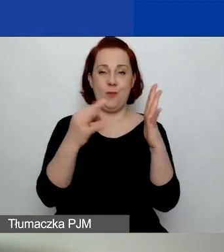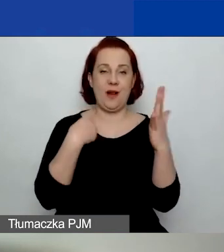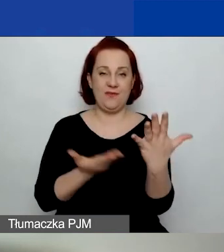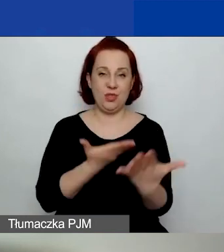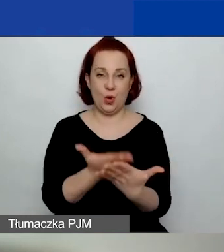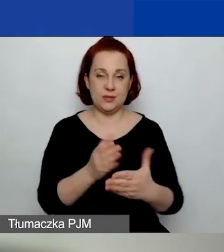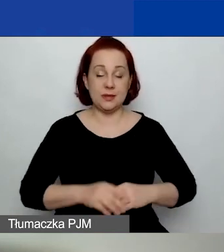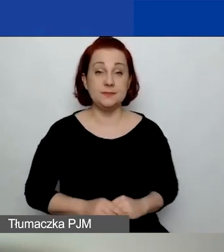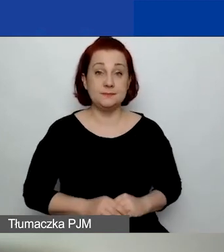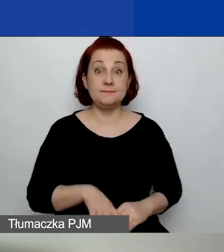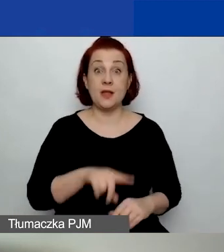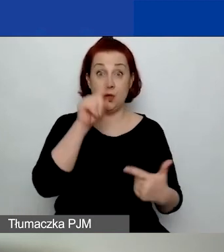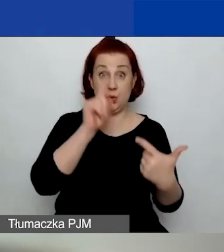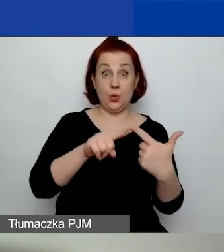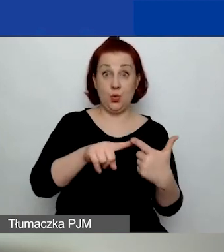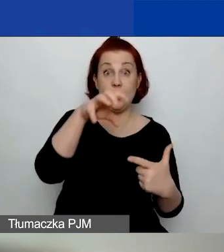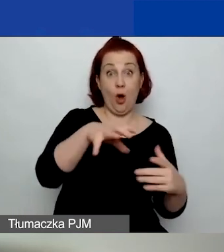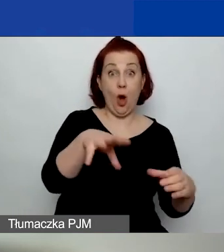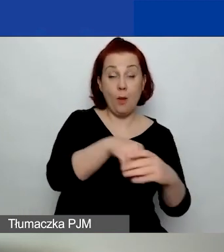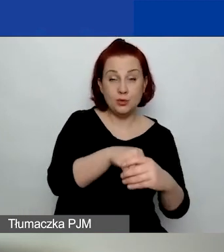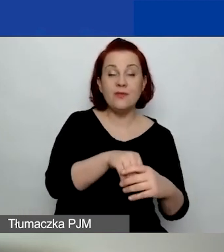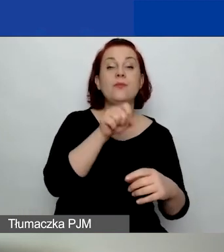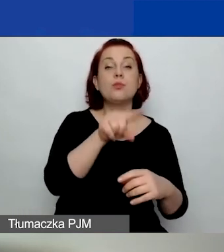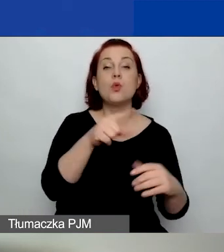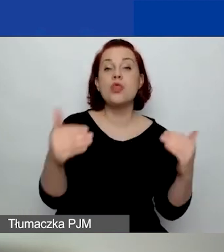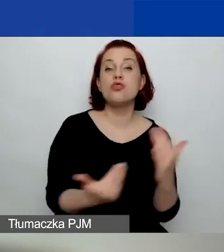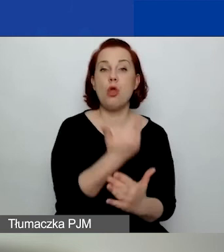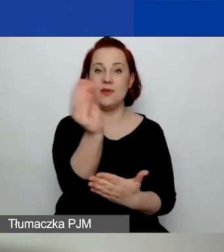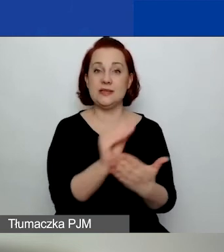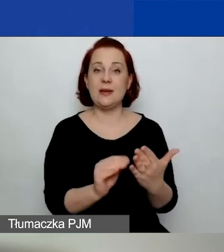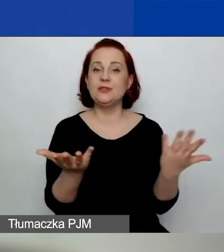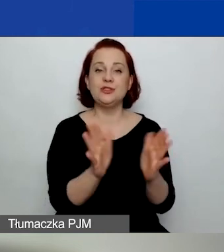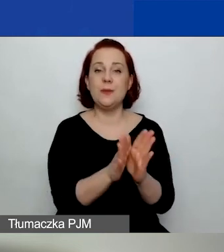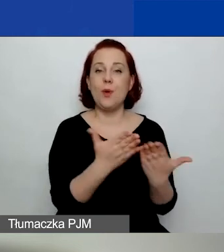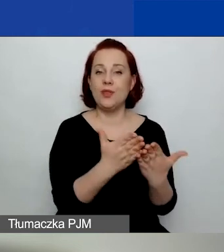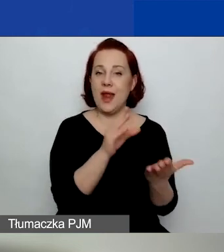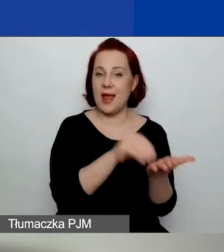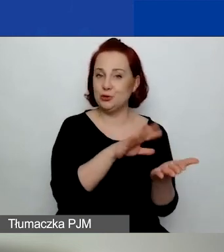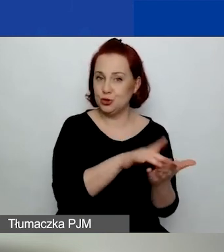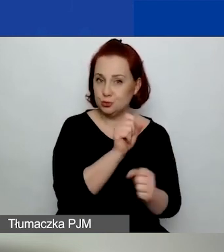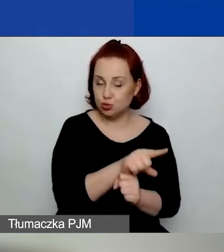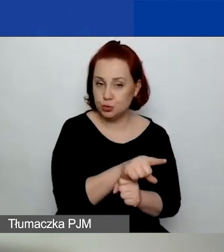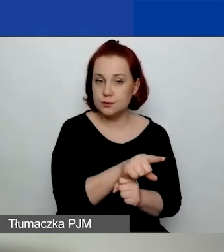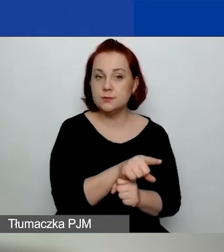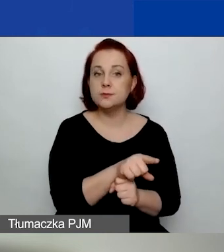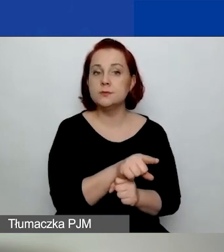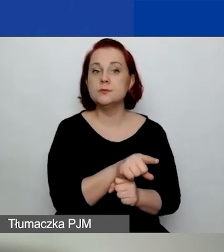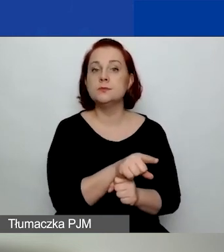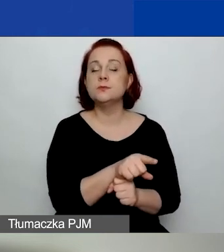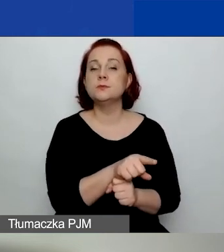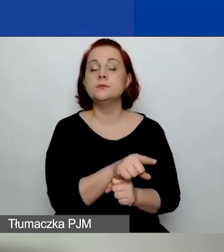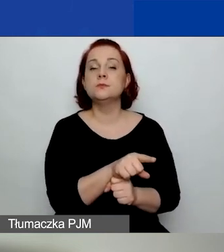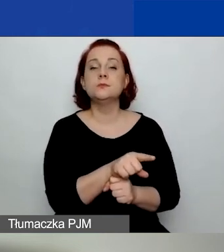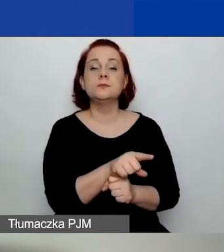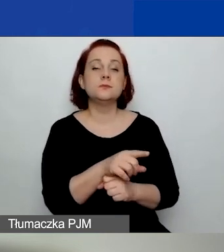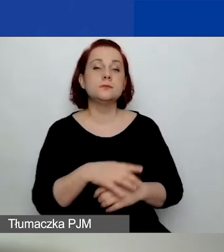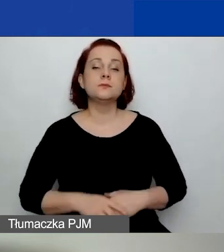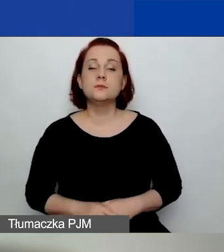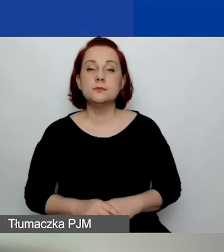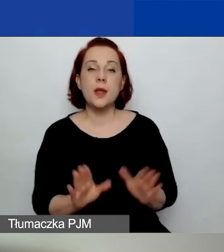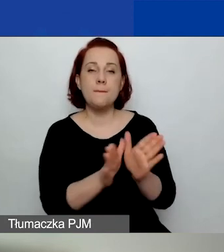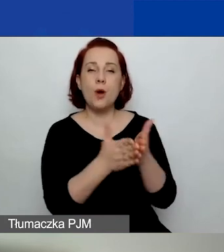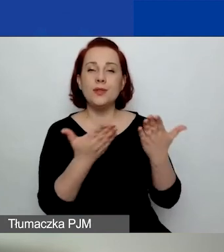W obszarze drugim są nowe zapisy w podręczniku w części drugiej.